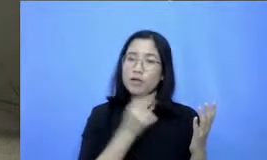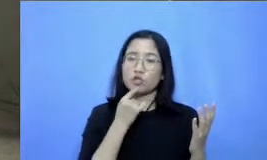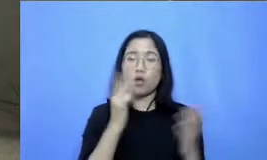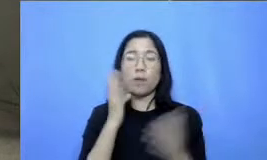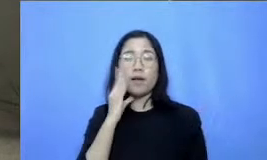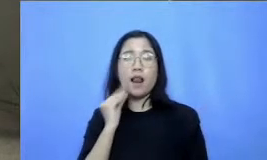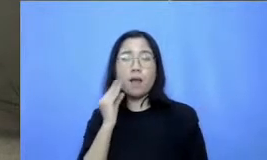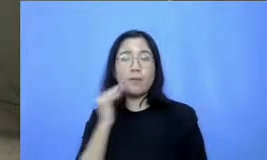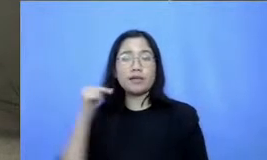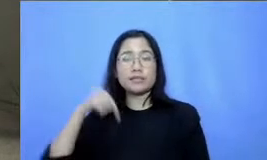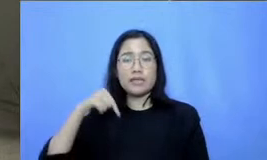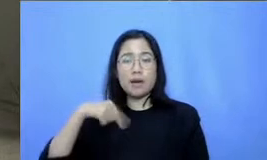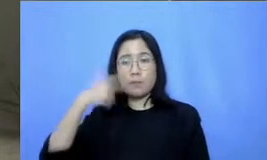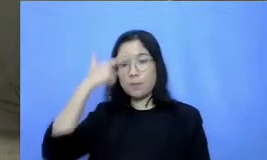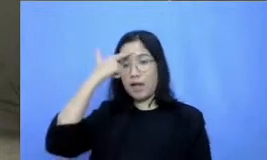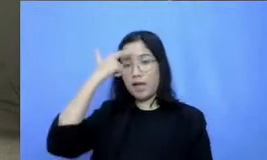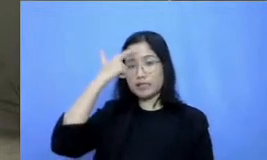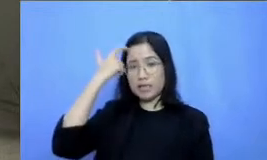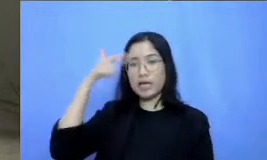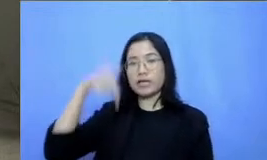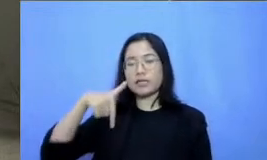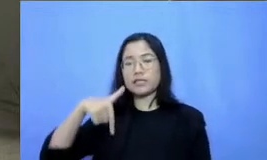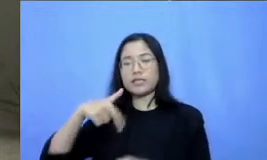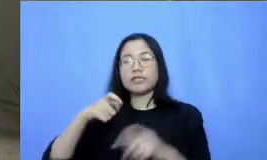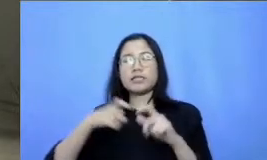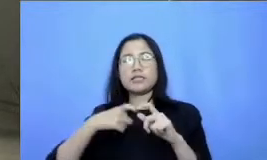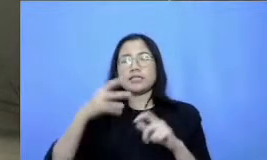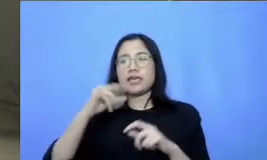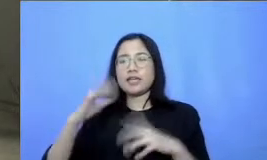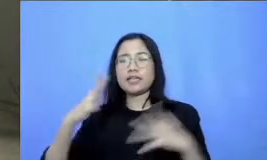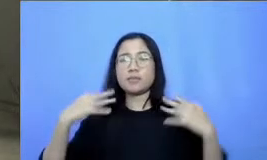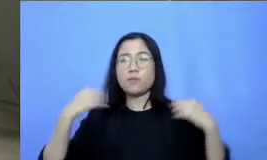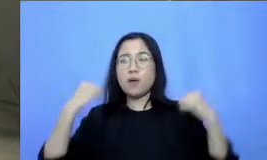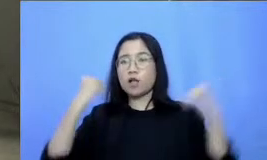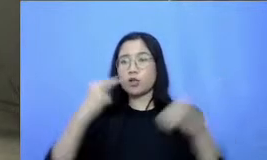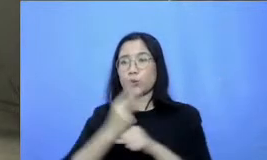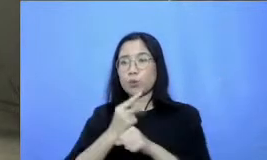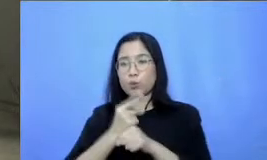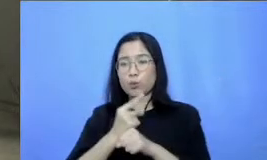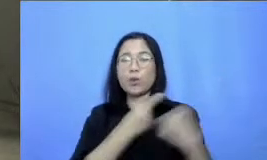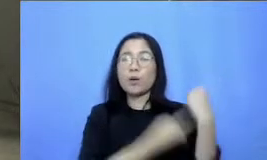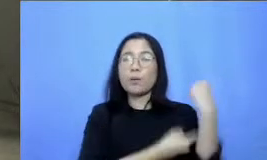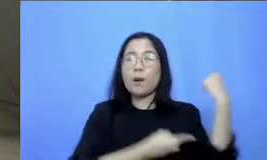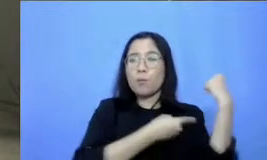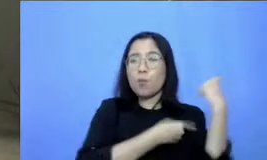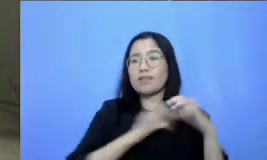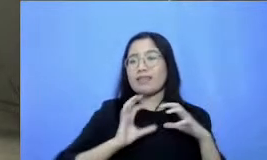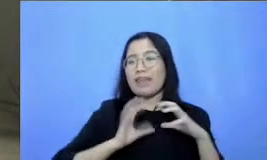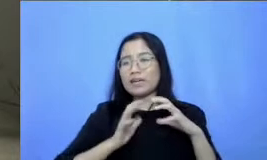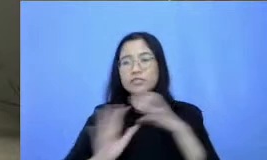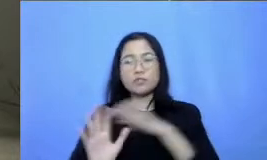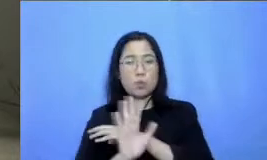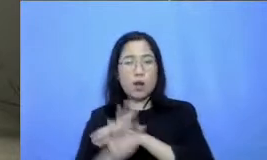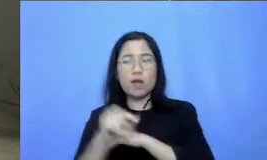belajar di seri semangat guru kemampuan non tehnis dalam adaptasi teknologi Nasa juga banyak